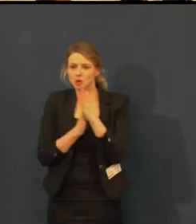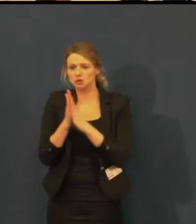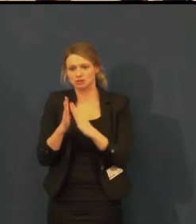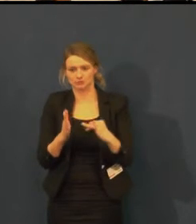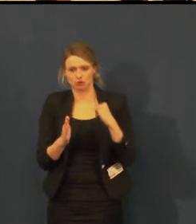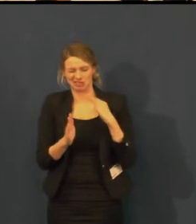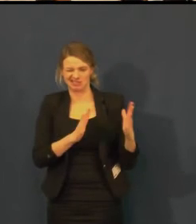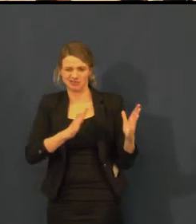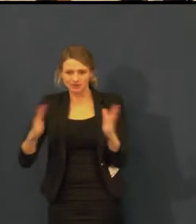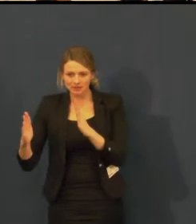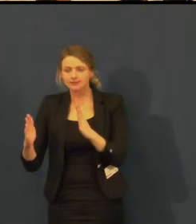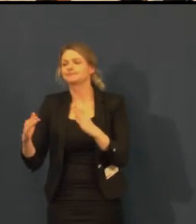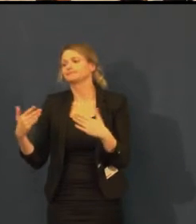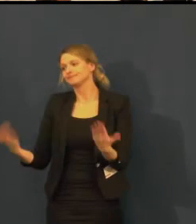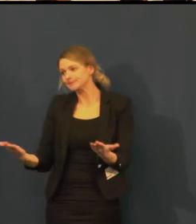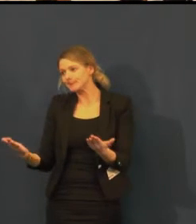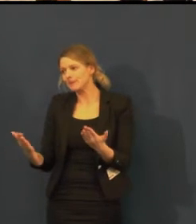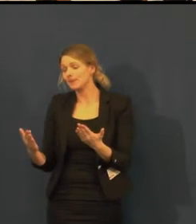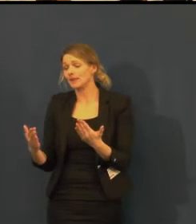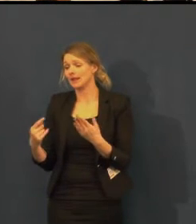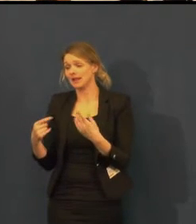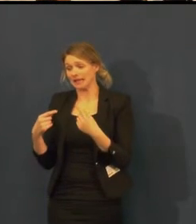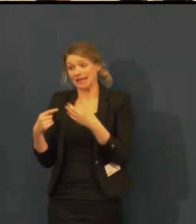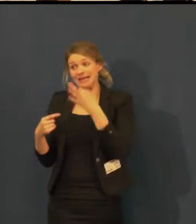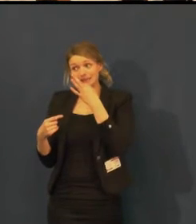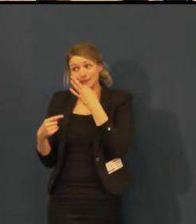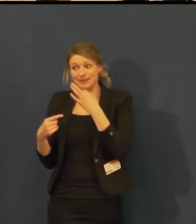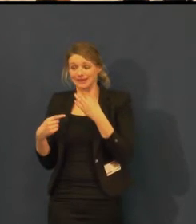My bychom to velmi rádi zorganizovali,